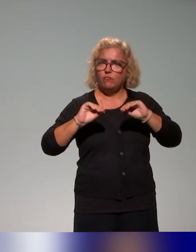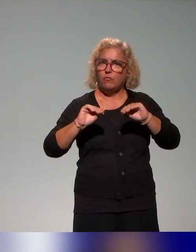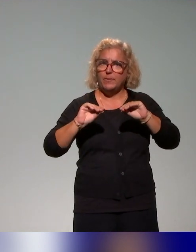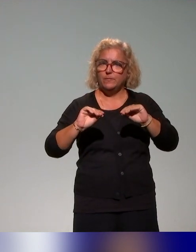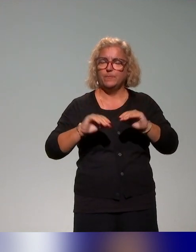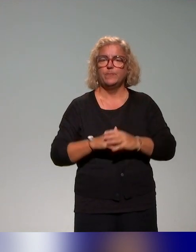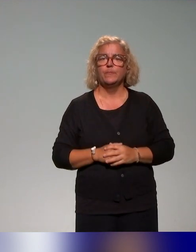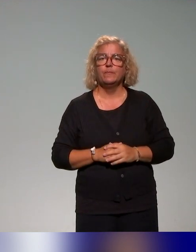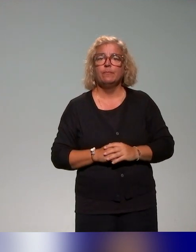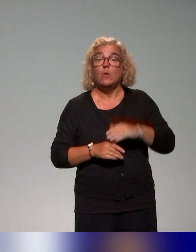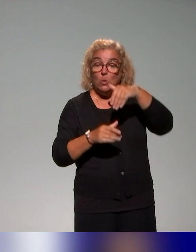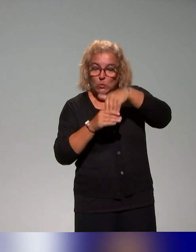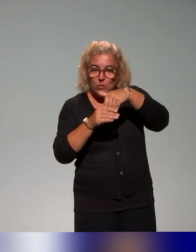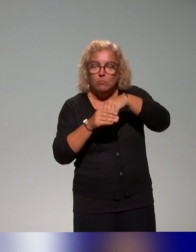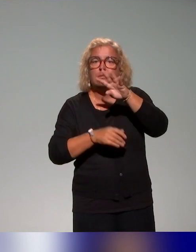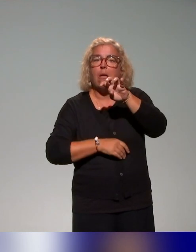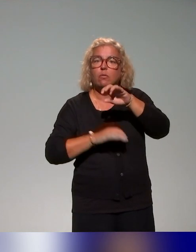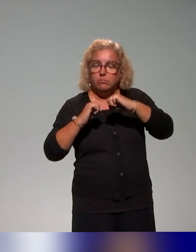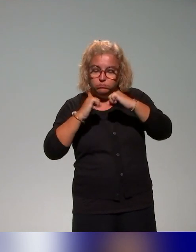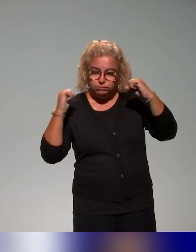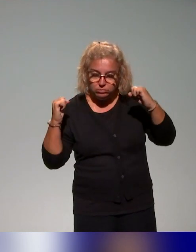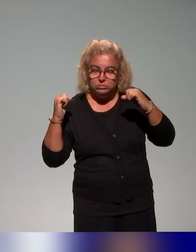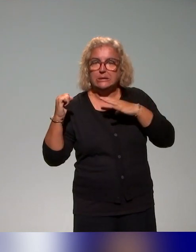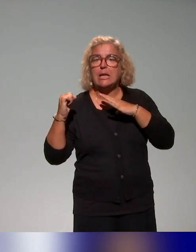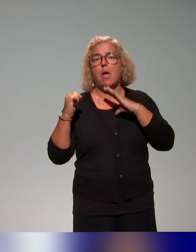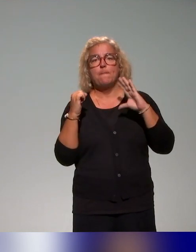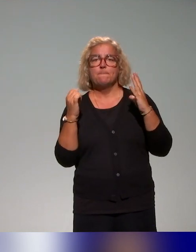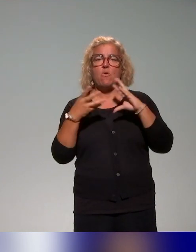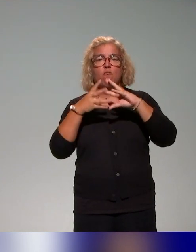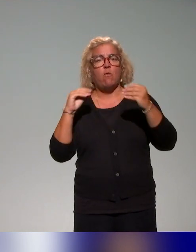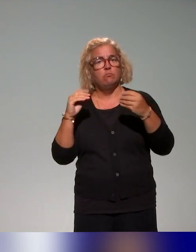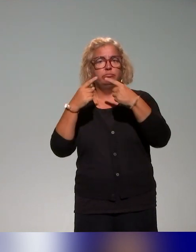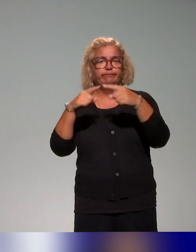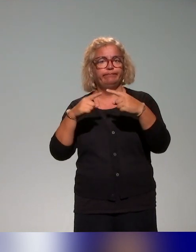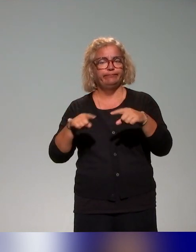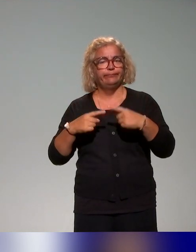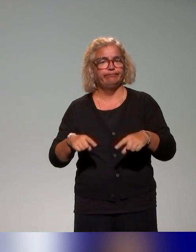Parmi ces actions, il y a évidemment différentes modalités qu'on a pu observer.